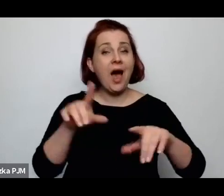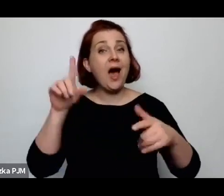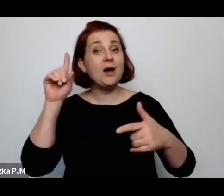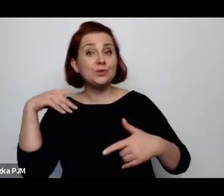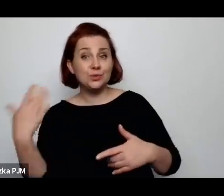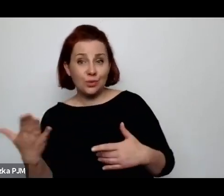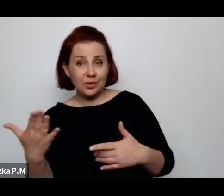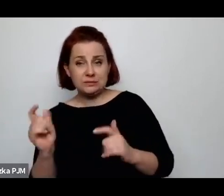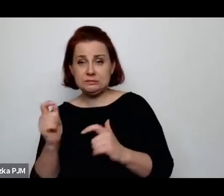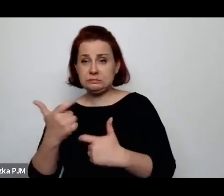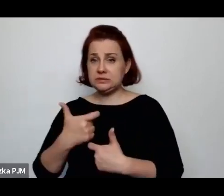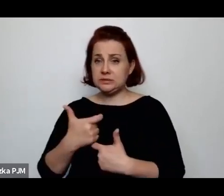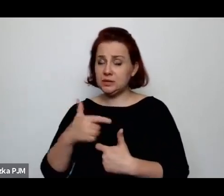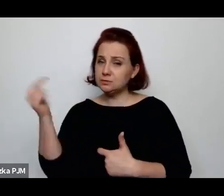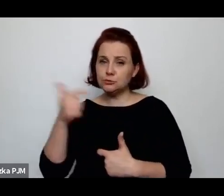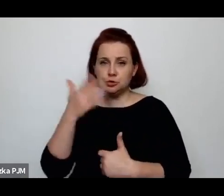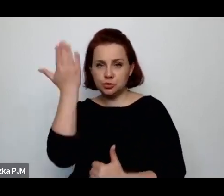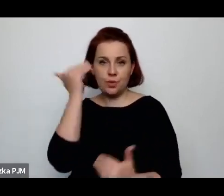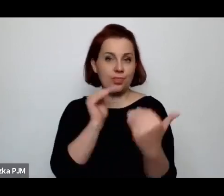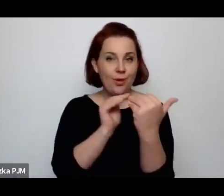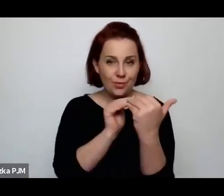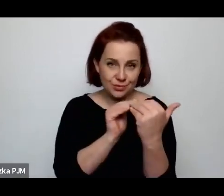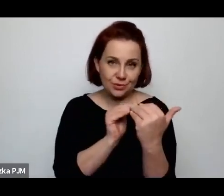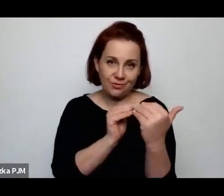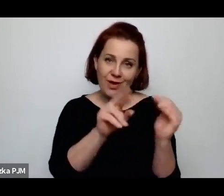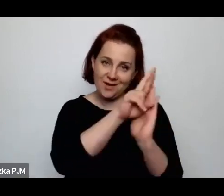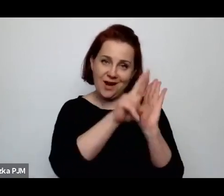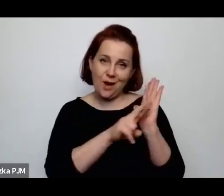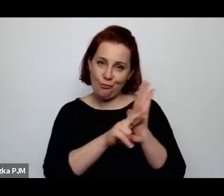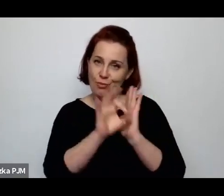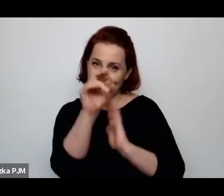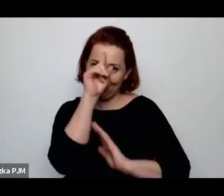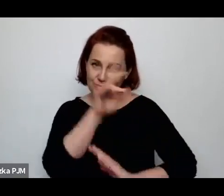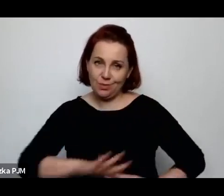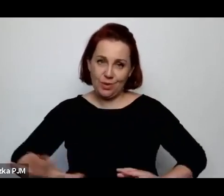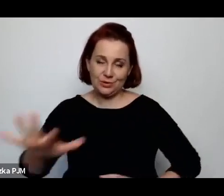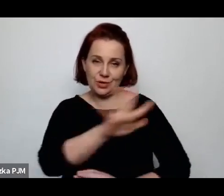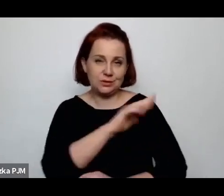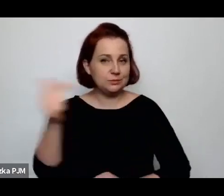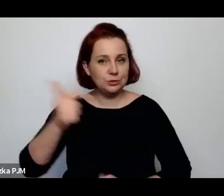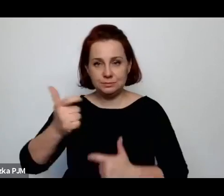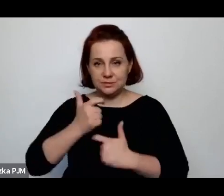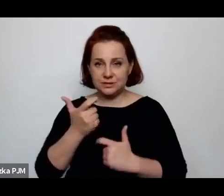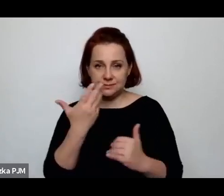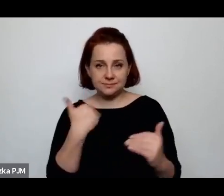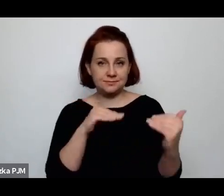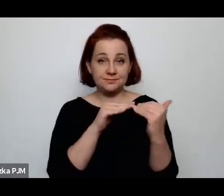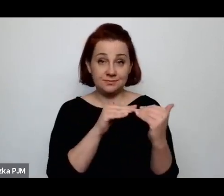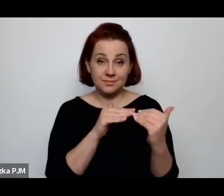i konieczność dostawania się do tych reguł, które właśnie łatwo było sprawdzić czy ktoś się do nich stosuje czy nie.